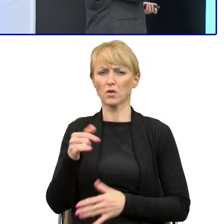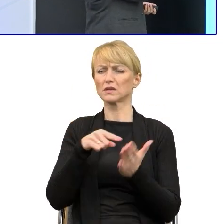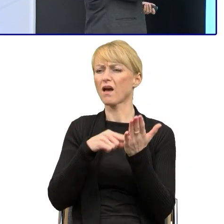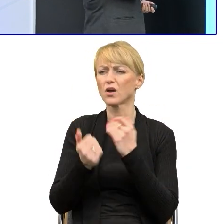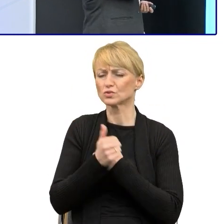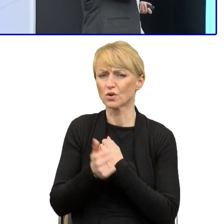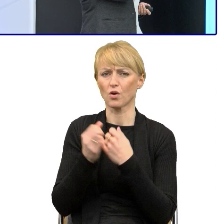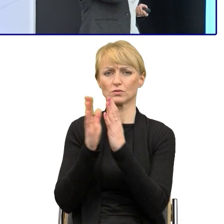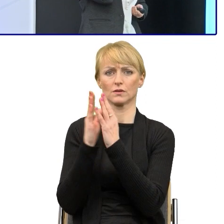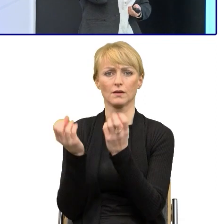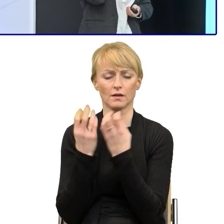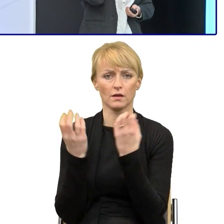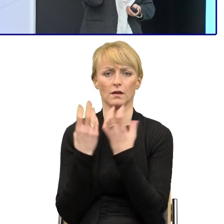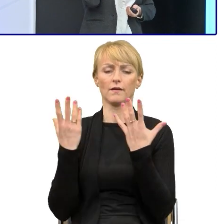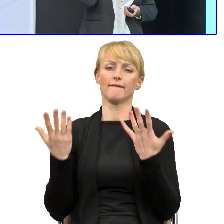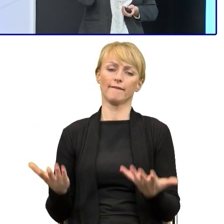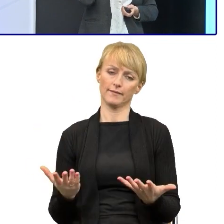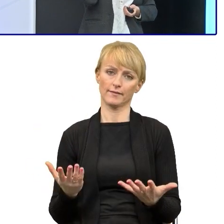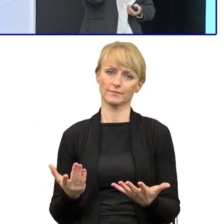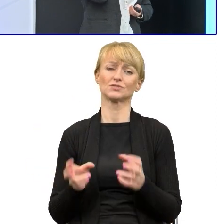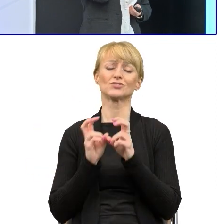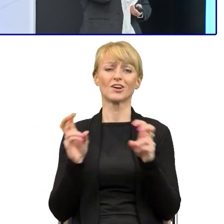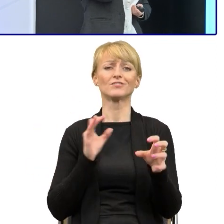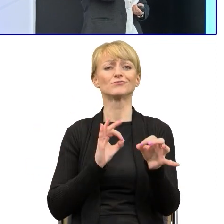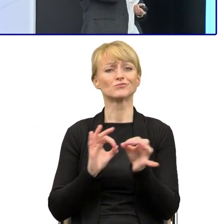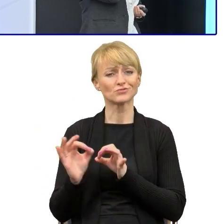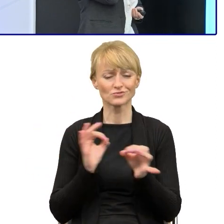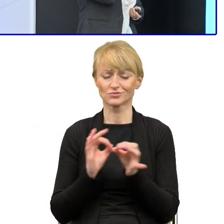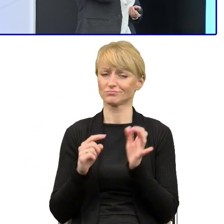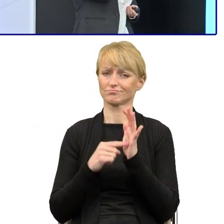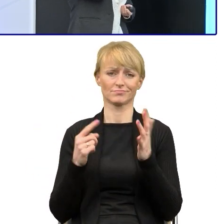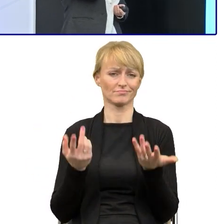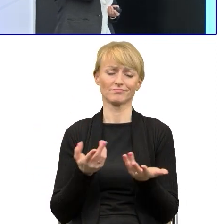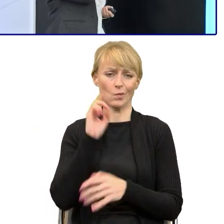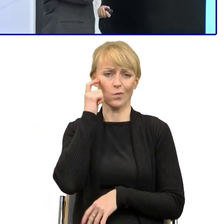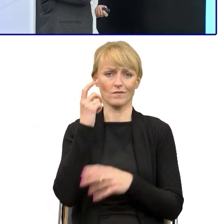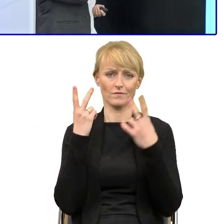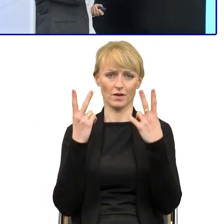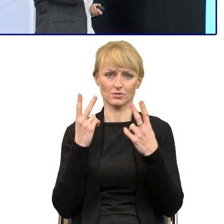Także ta oszczędność, ten czas, to dzisiaj tutaj jest dla nas, jeśli chodzi o prosty język mega ważny.